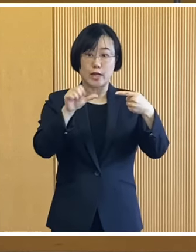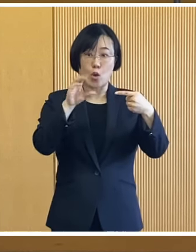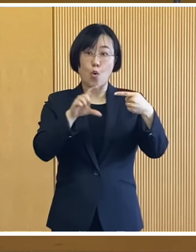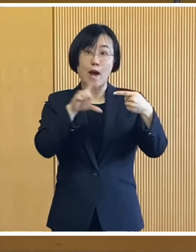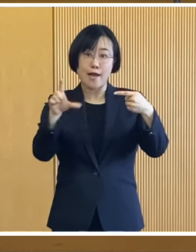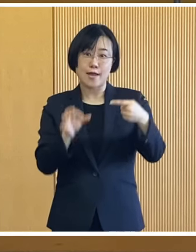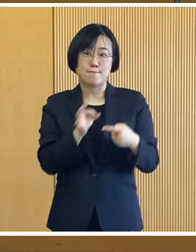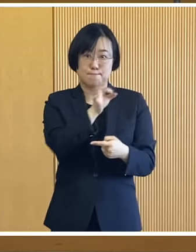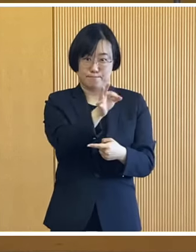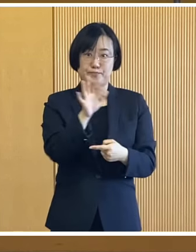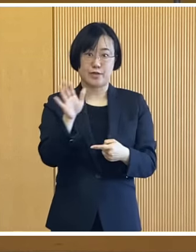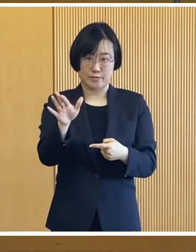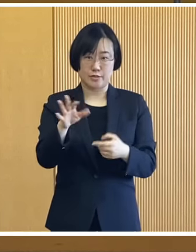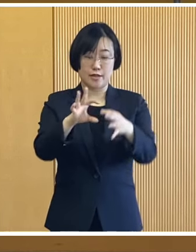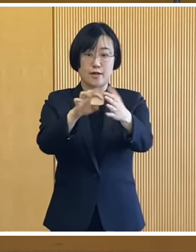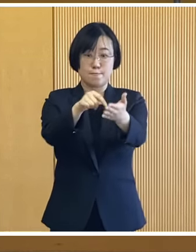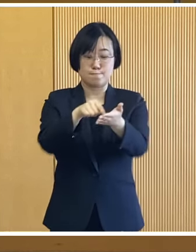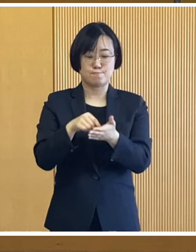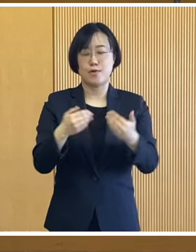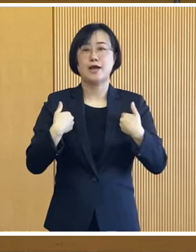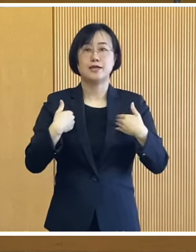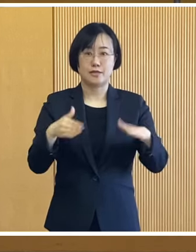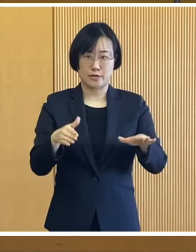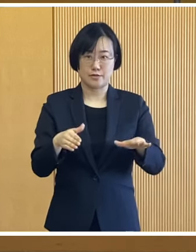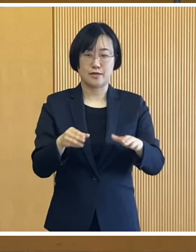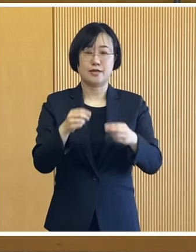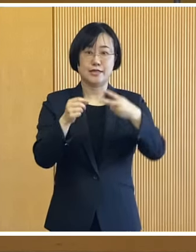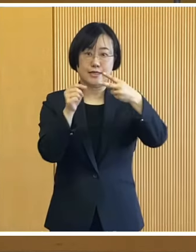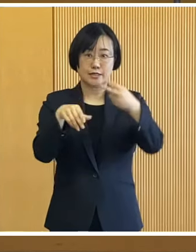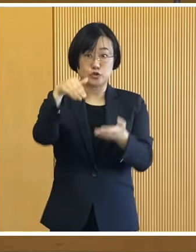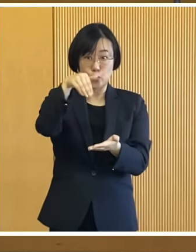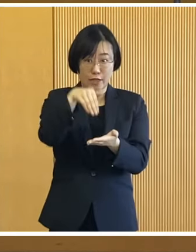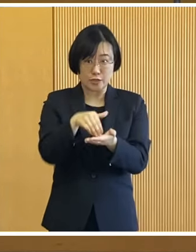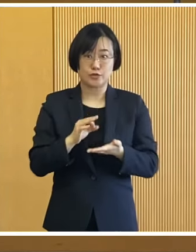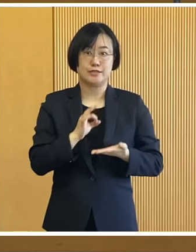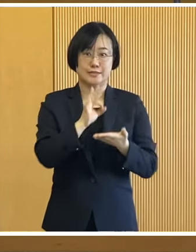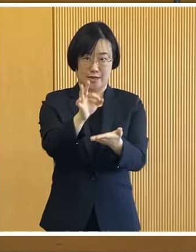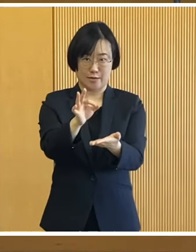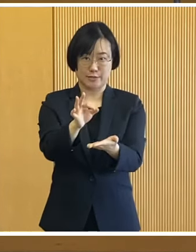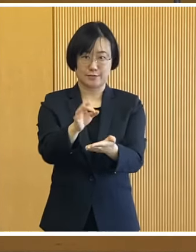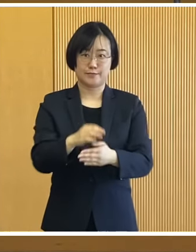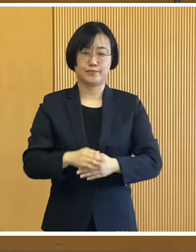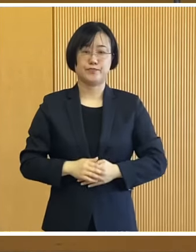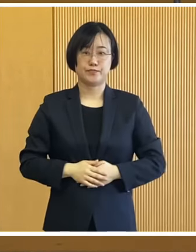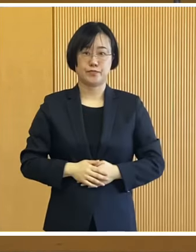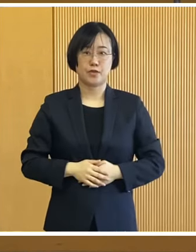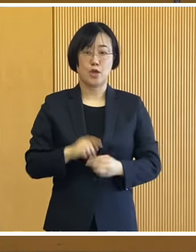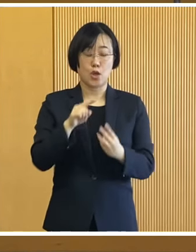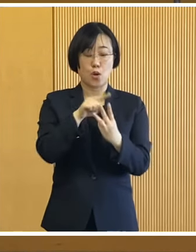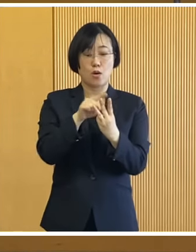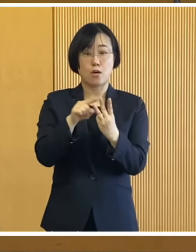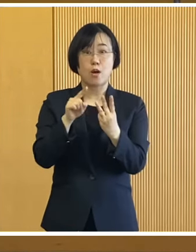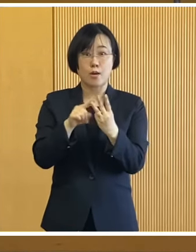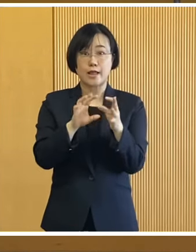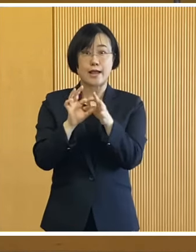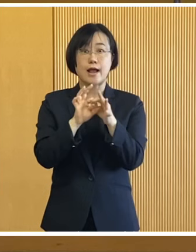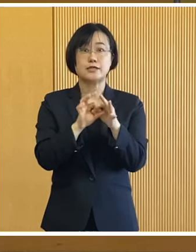手続きは不要で 2月下旬を目途に支給いたします これらの給付金に関しては